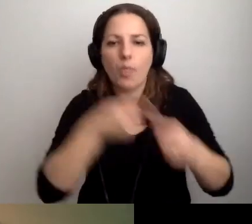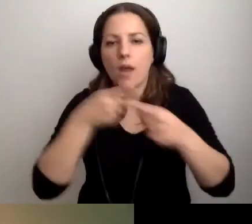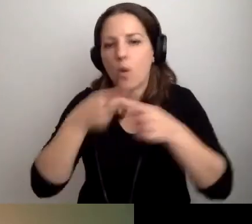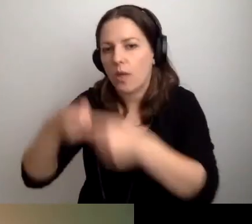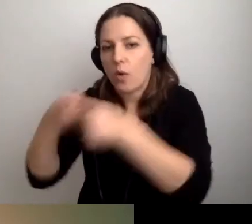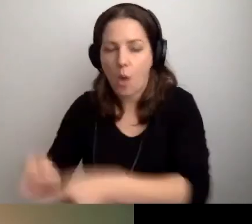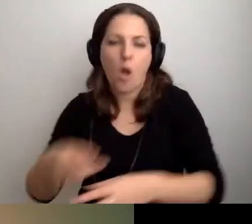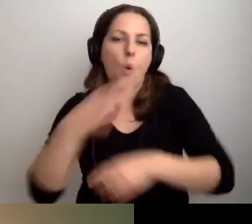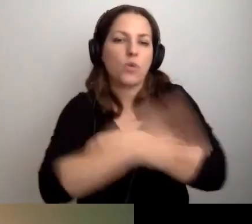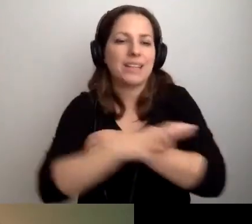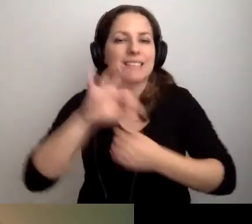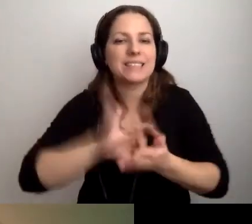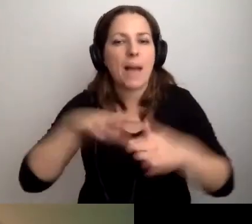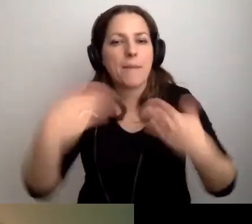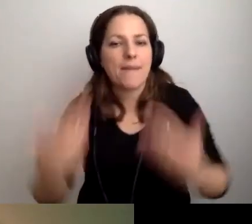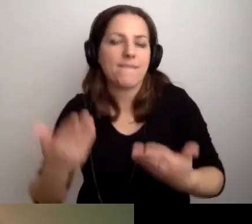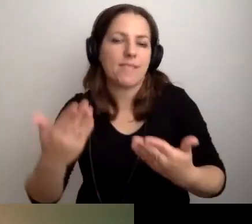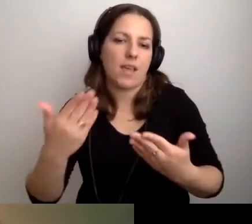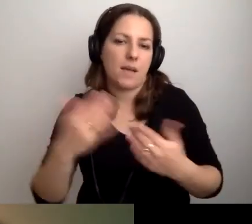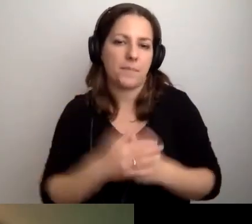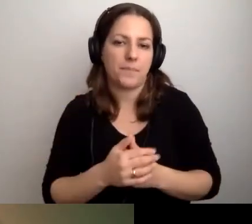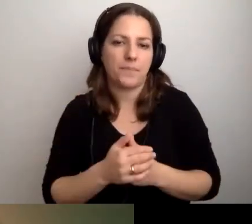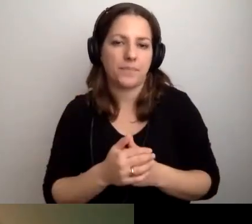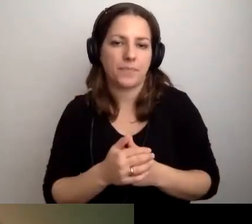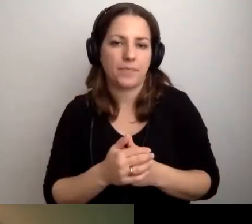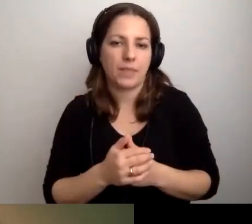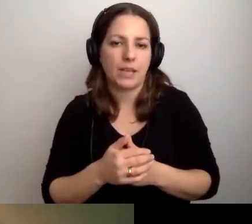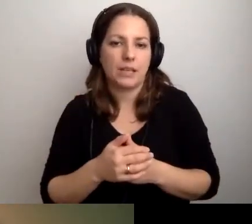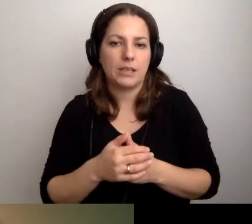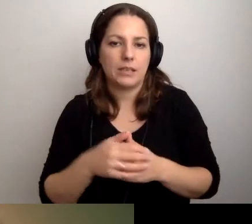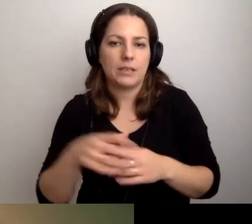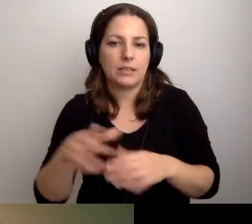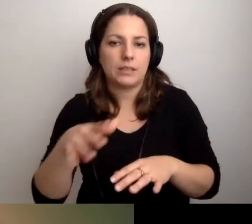Że uczelnia zapewnia studia w systemie podyplomowym.